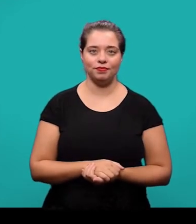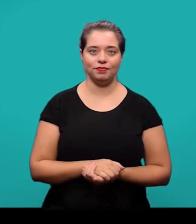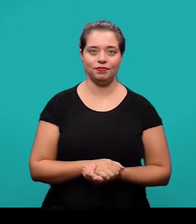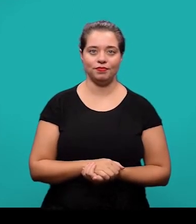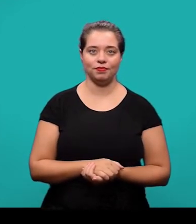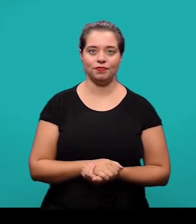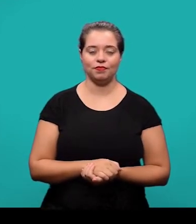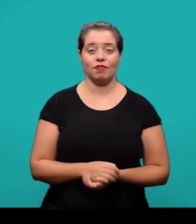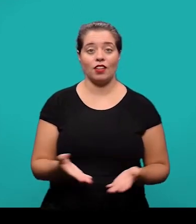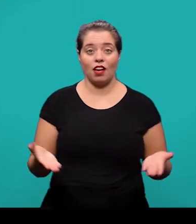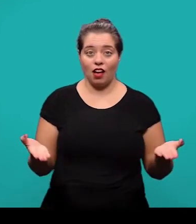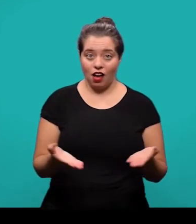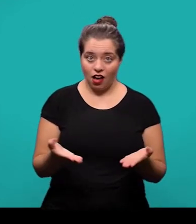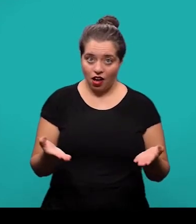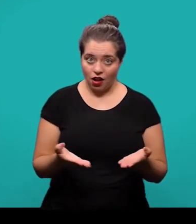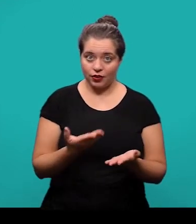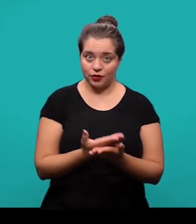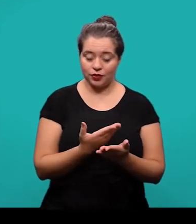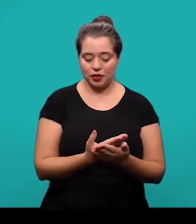Começamos então agora com os elementos pós-textuais.